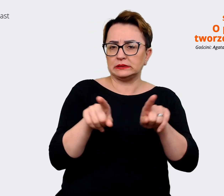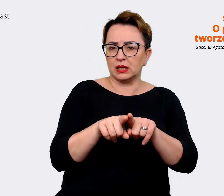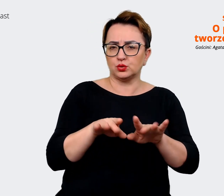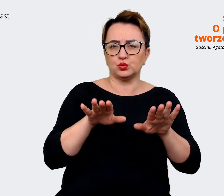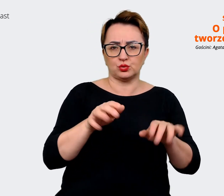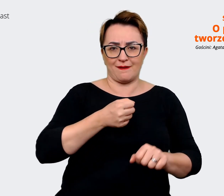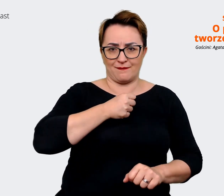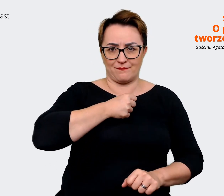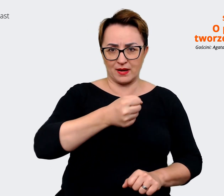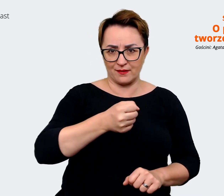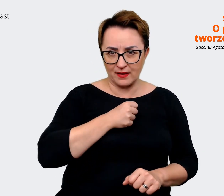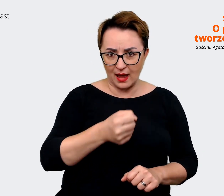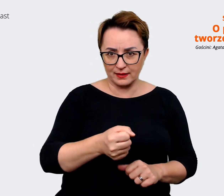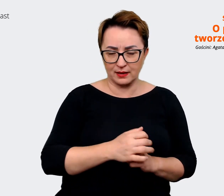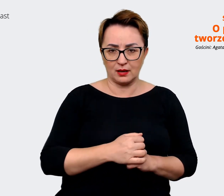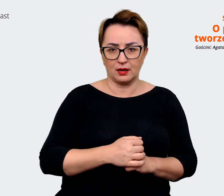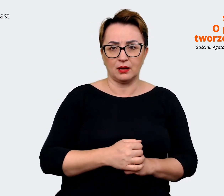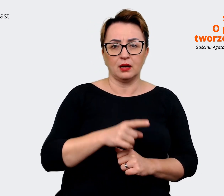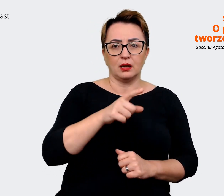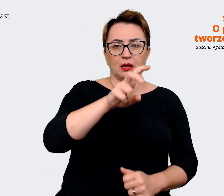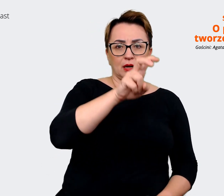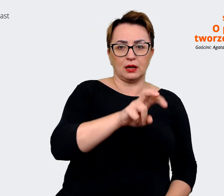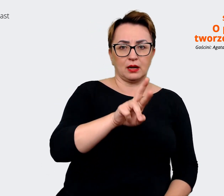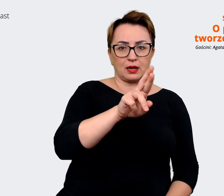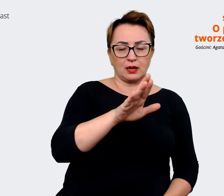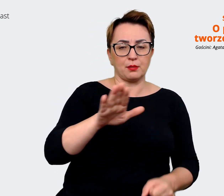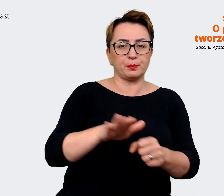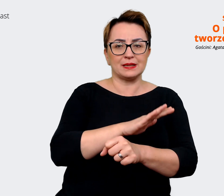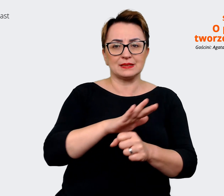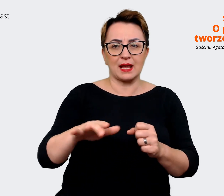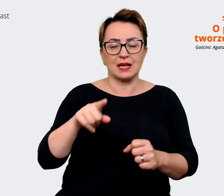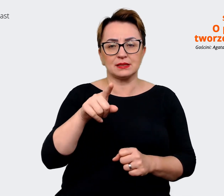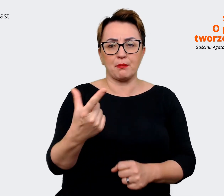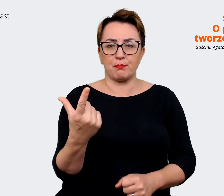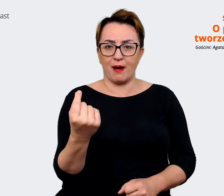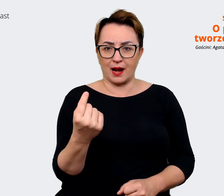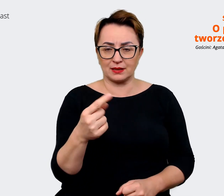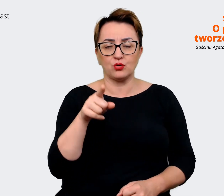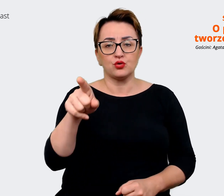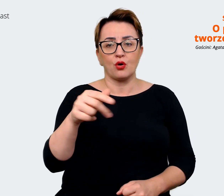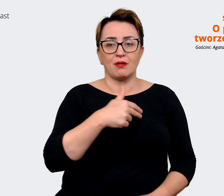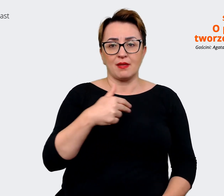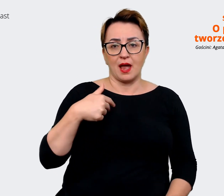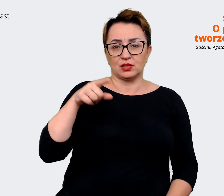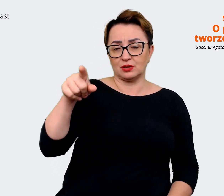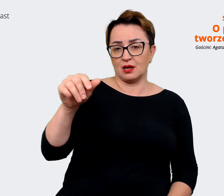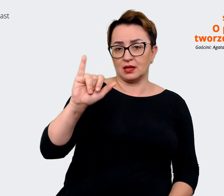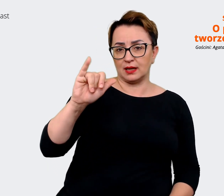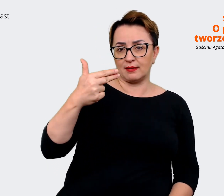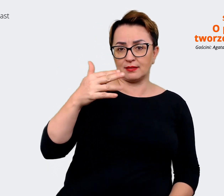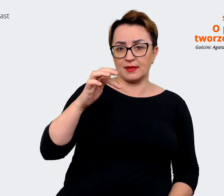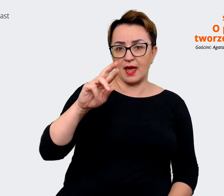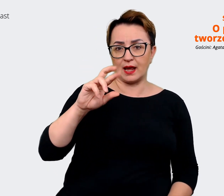również z HR Business Partnerami, stakeholderami, czyli naszymi interesariuszami. Na temat tego jak